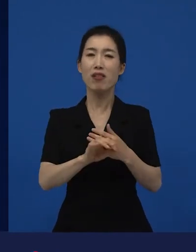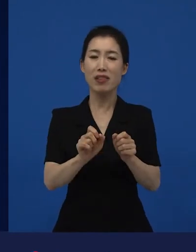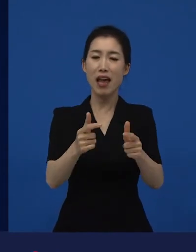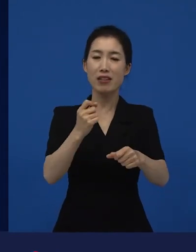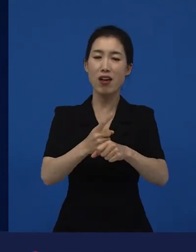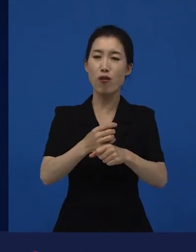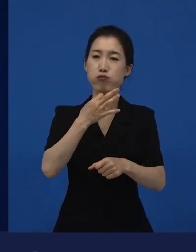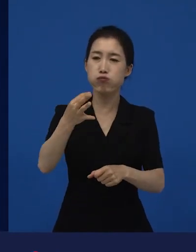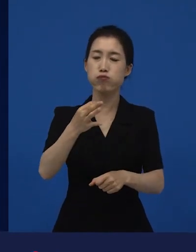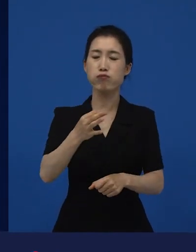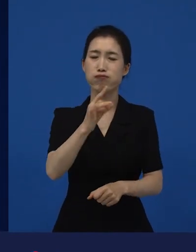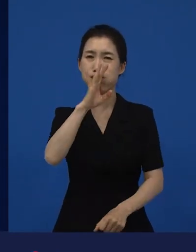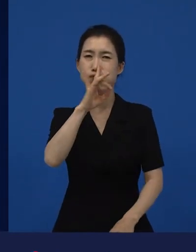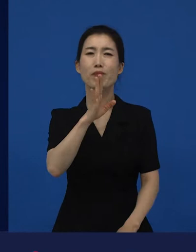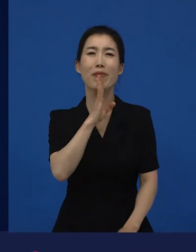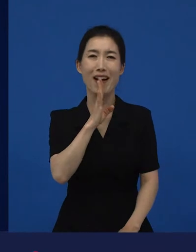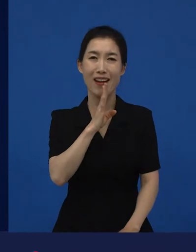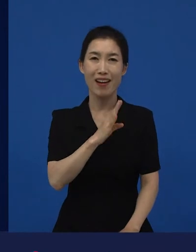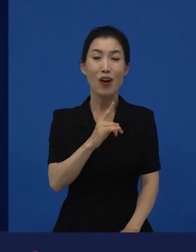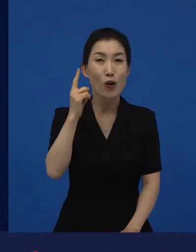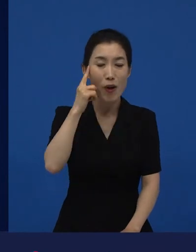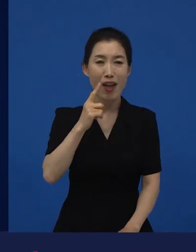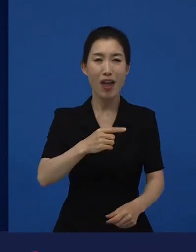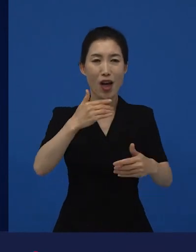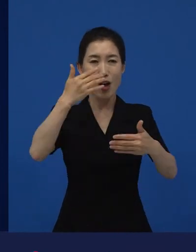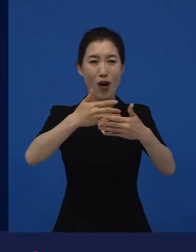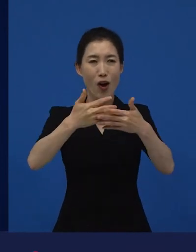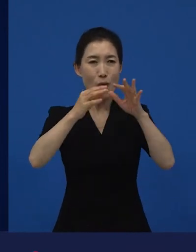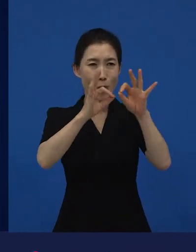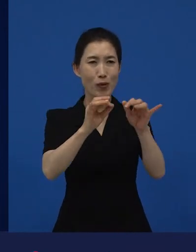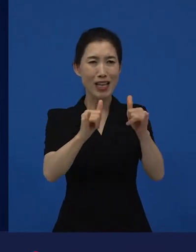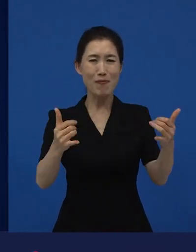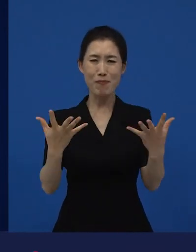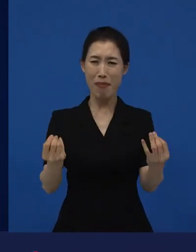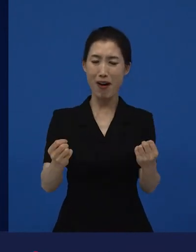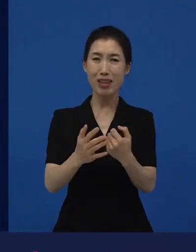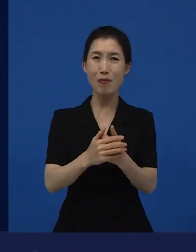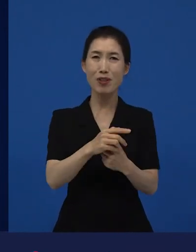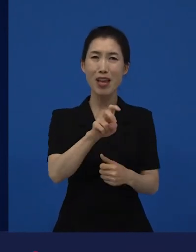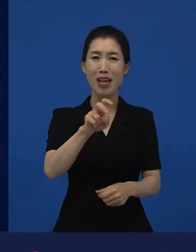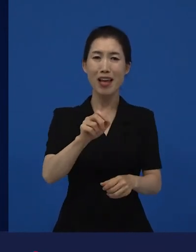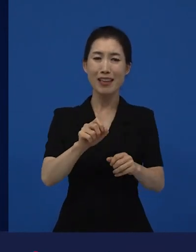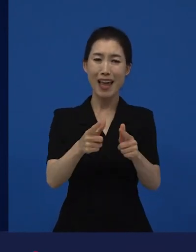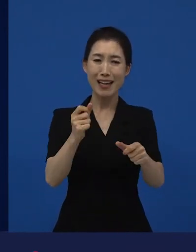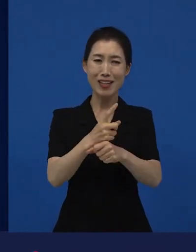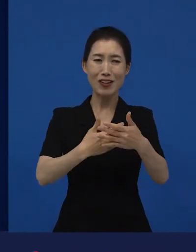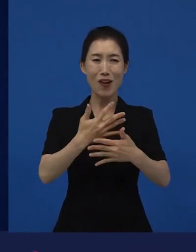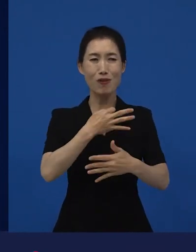물론 그걸 다양성이라고 말할 수 없니?라고 하면 관객수 때문입니다, 라고 그냥 쉽게 얘기할 수 있습니다.